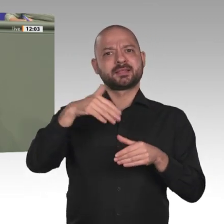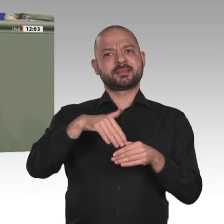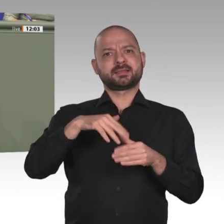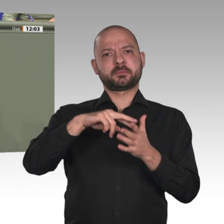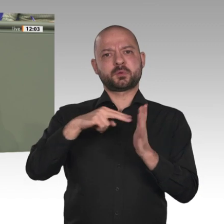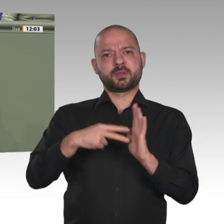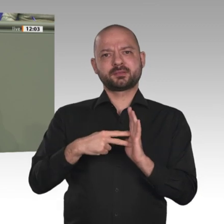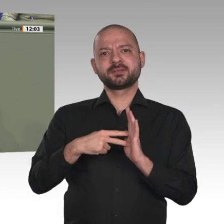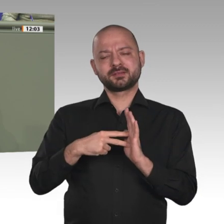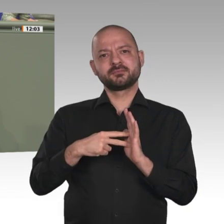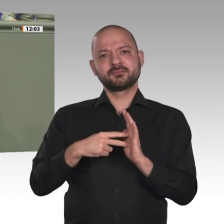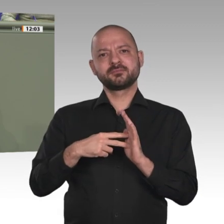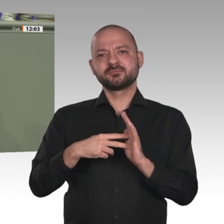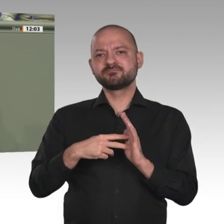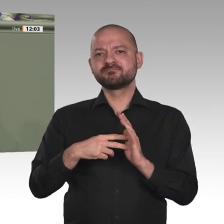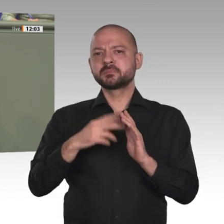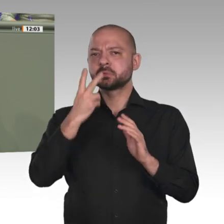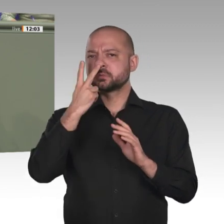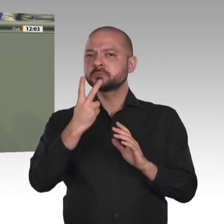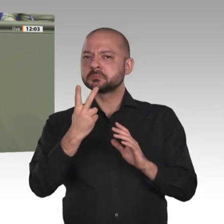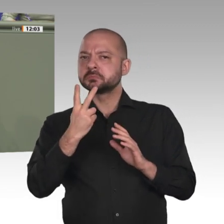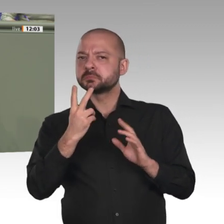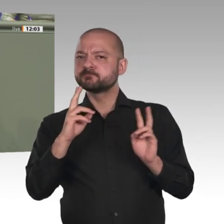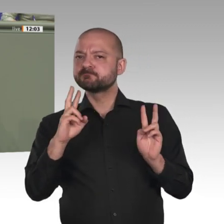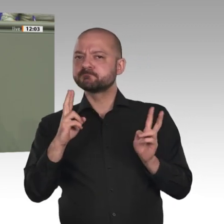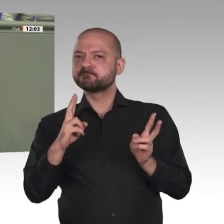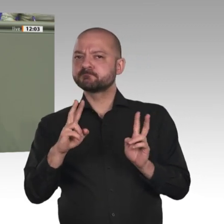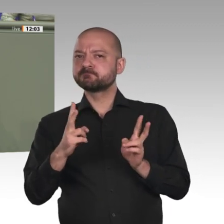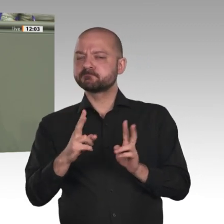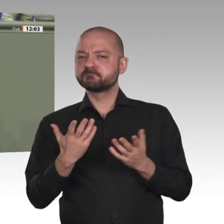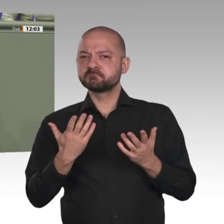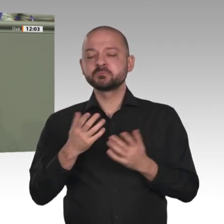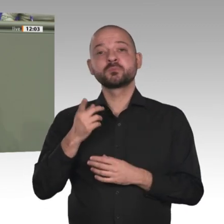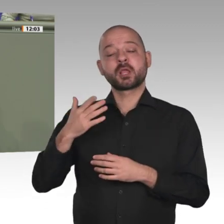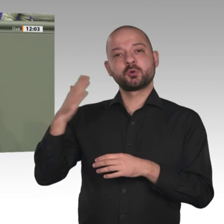hinaus entwickeln kann. Daher lohnt sich jedes Engagement im Sudan auch von